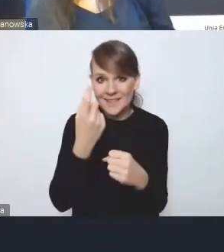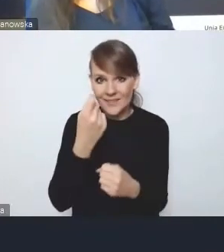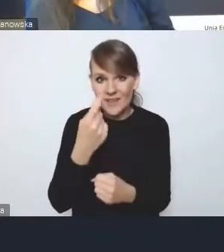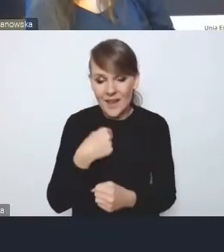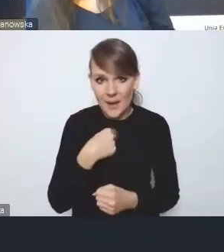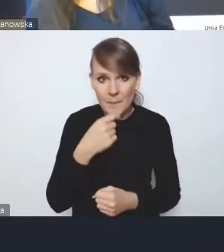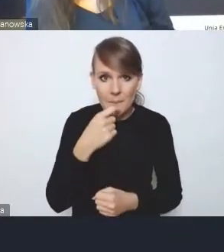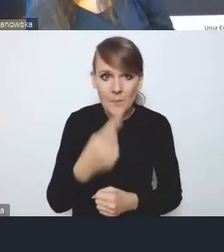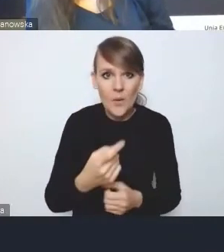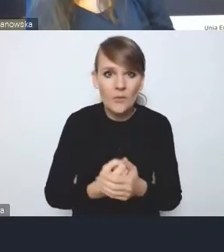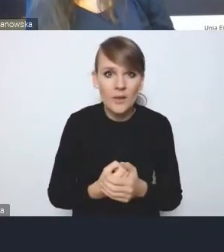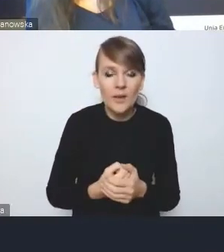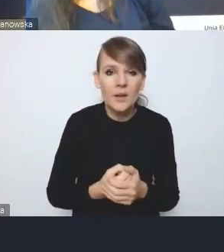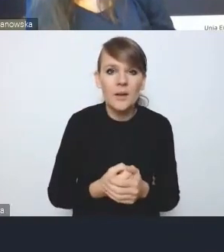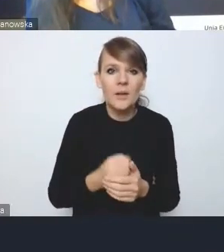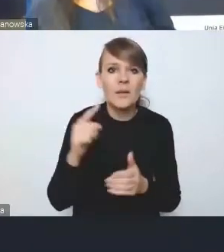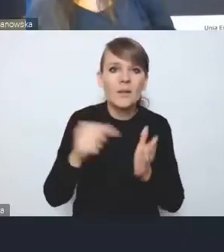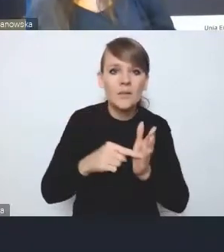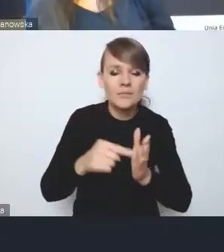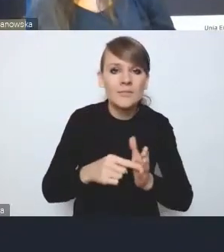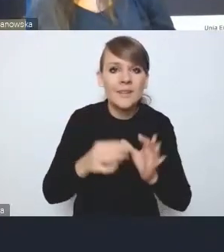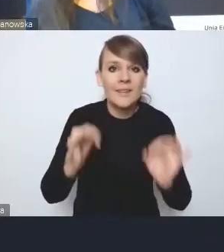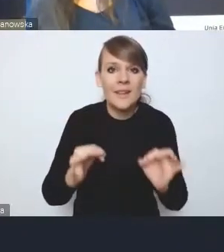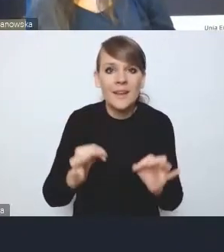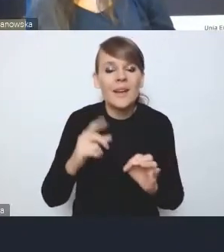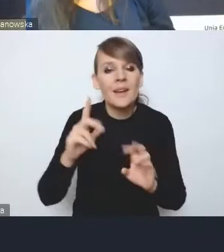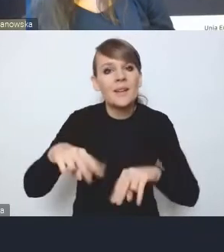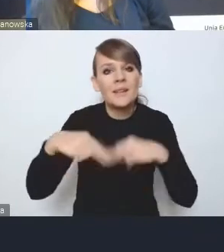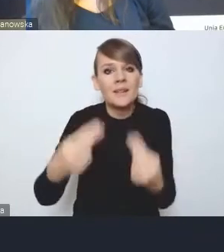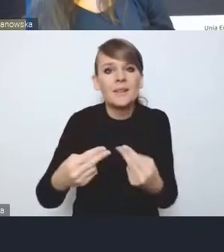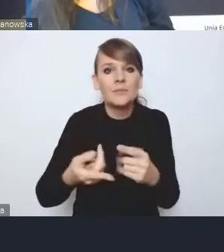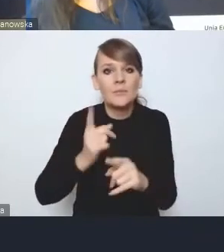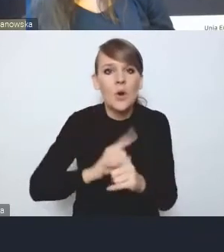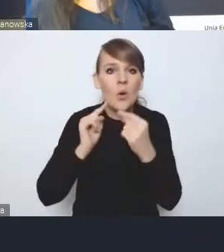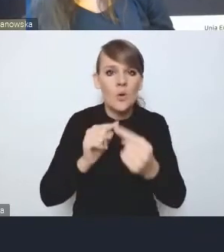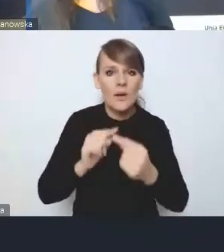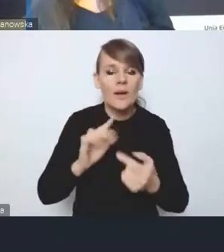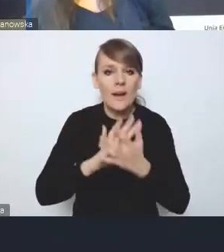to jest ta właśnie przekazana w tej chwili do prekonsultacji reforma planowania przestrzennego.